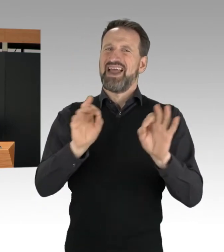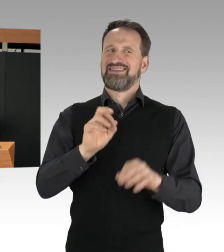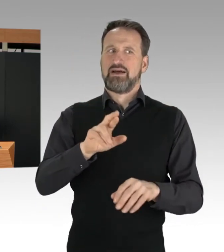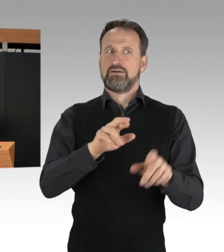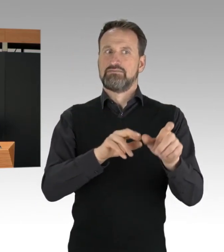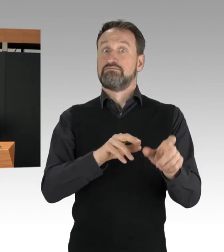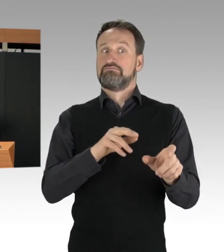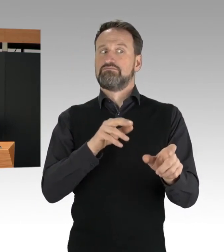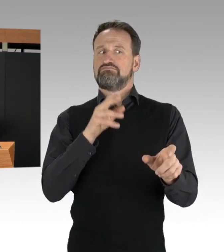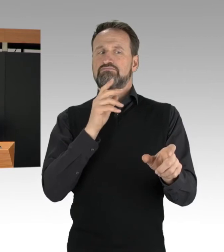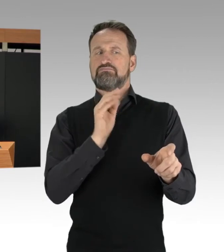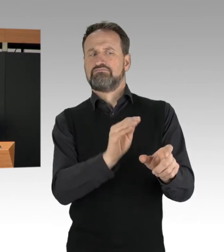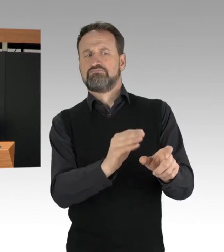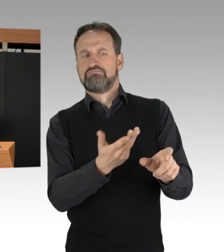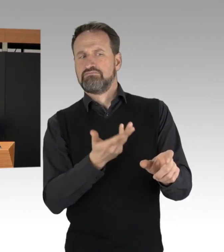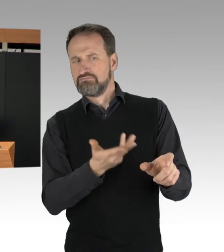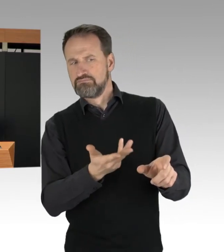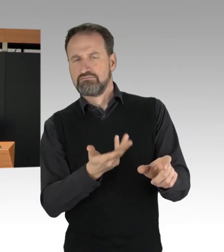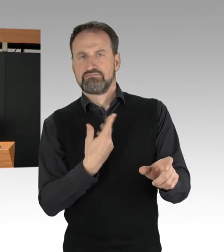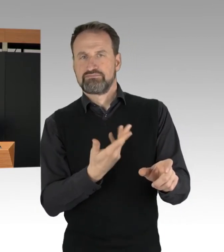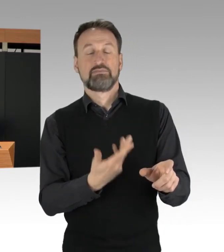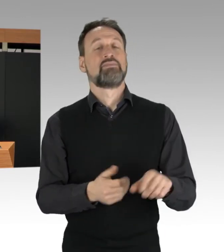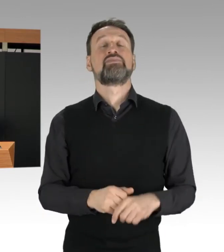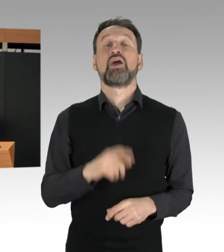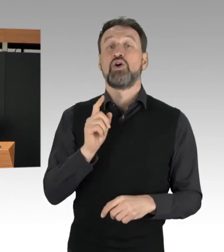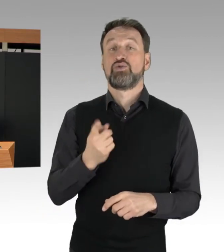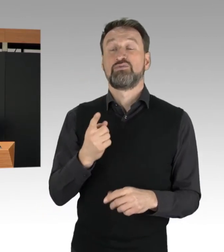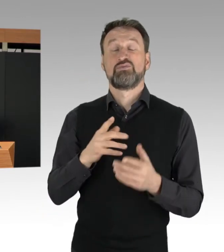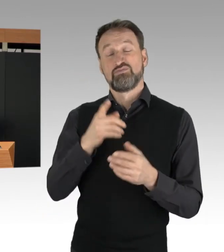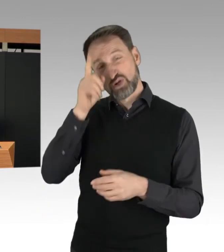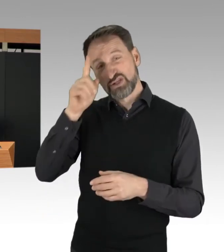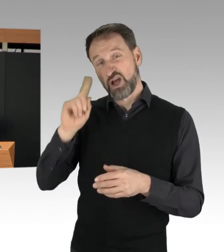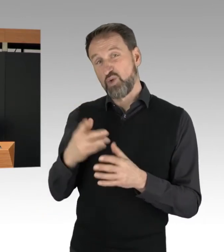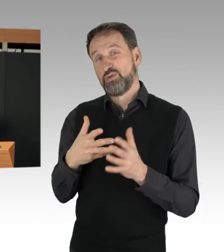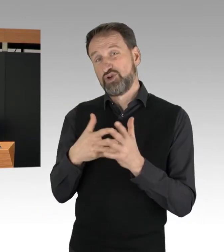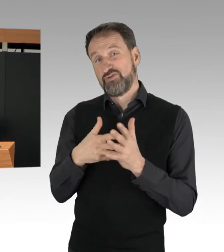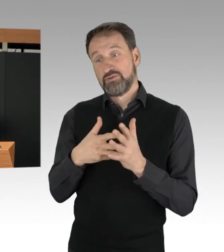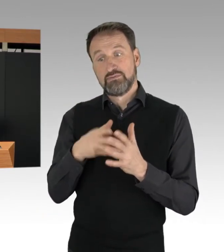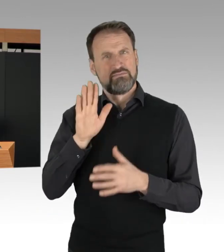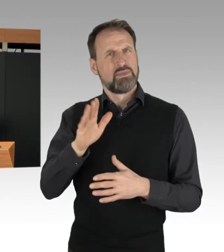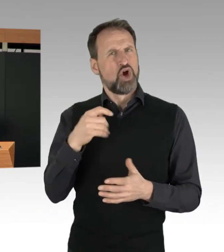ob mögliche Kostenübernahmen ihrer Maßnahmen durch die Blockierer eingeleitet werden können.